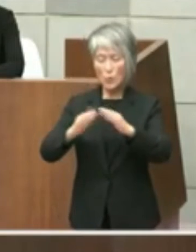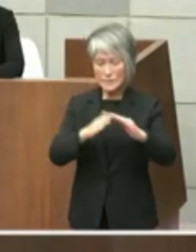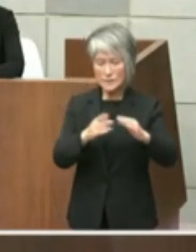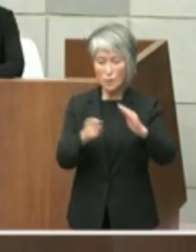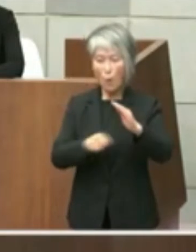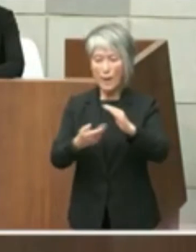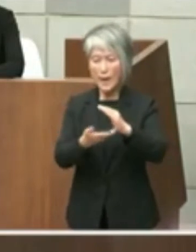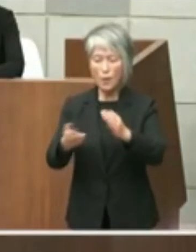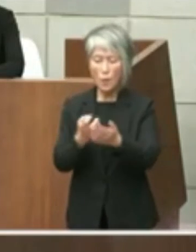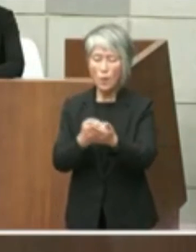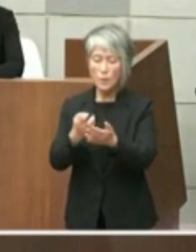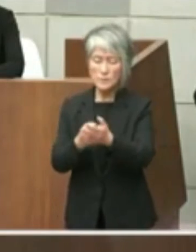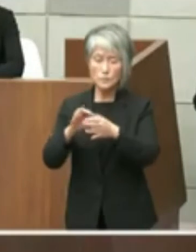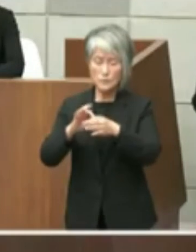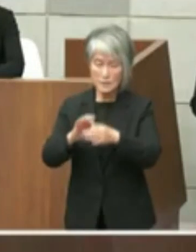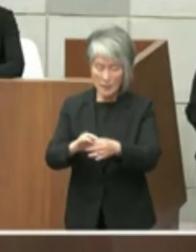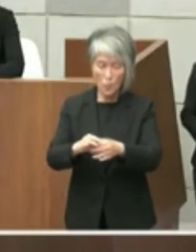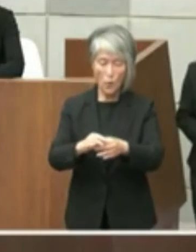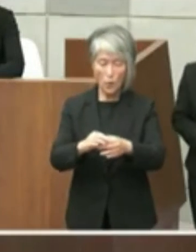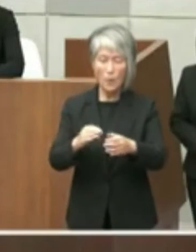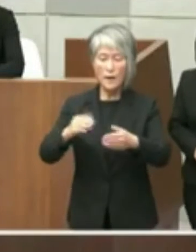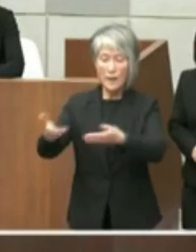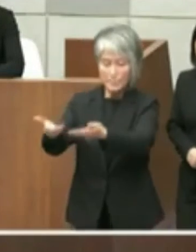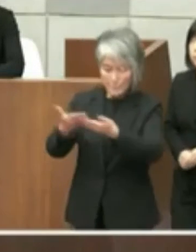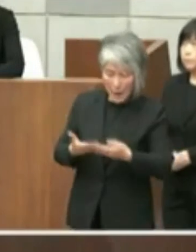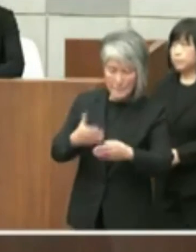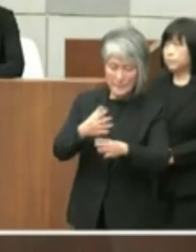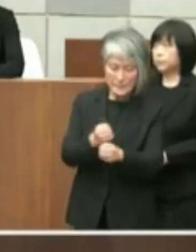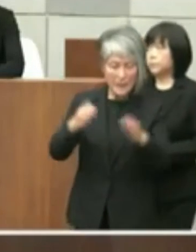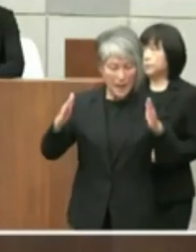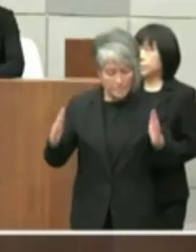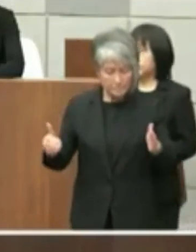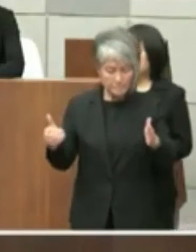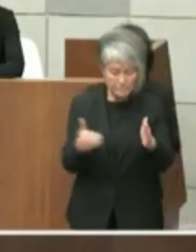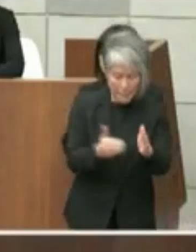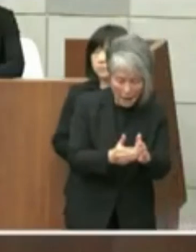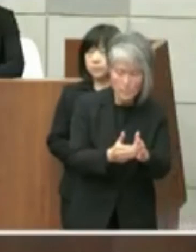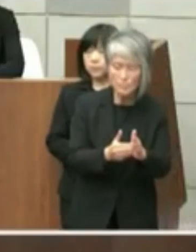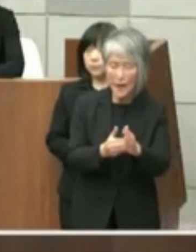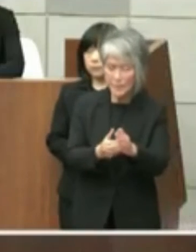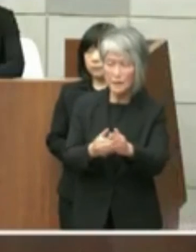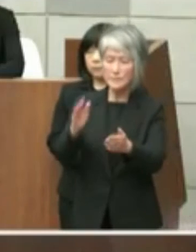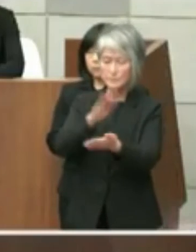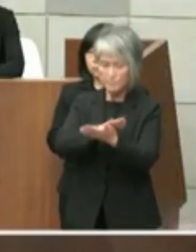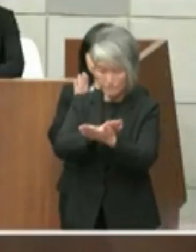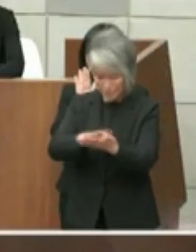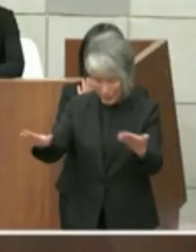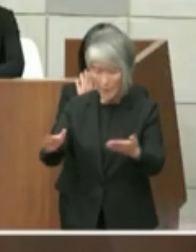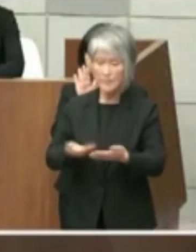原則としては原状回復となっておりますが 不適当な場合はこの限りではないとされて